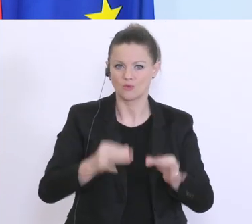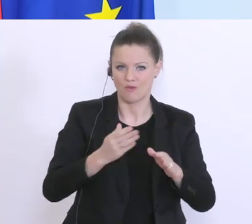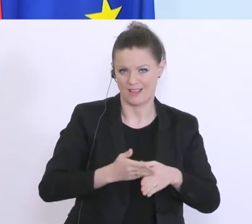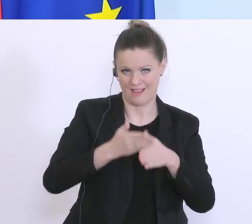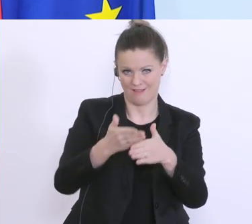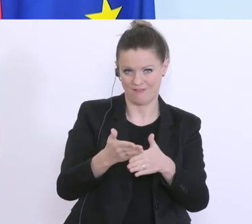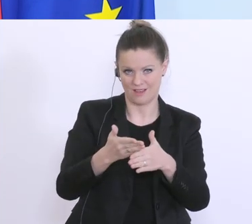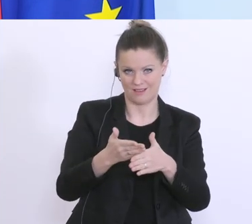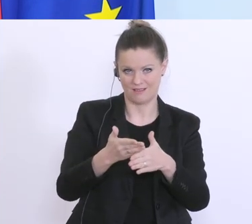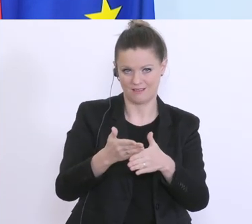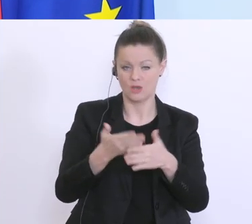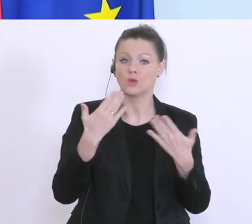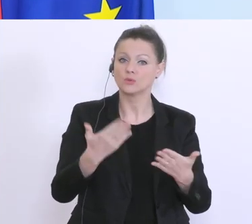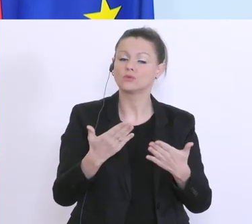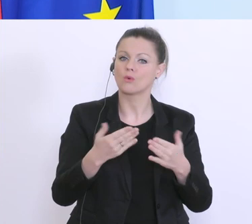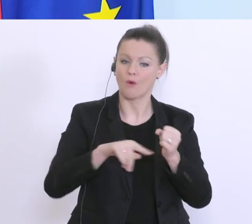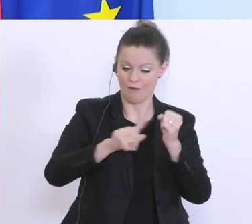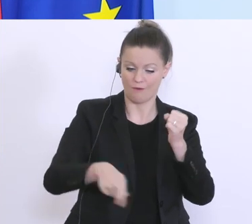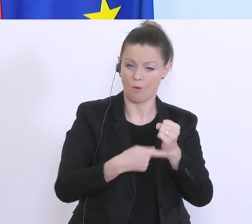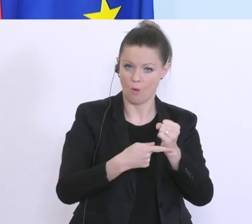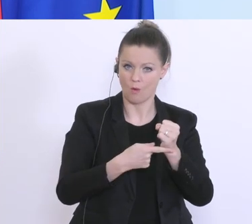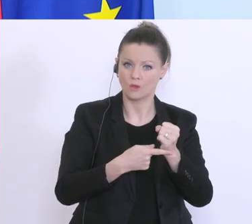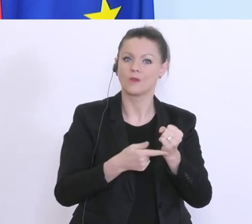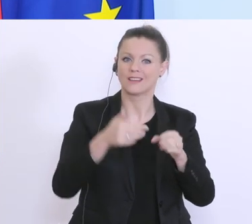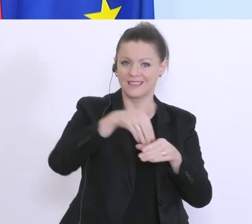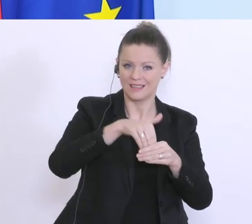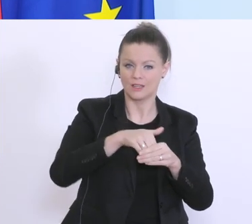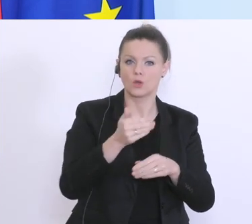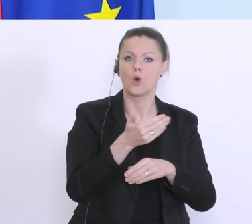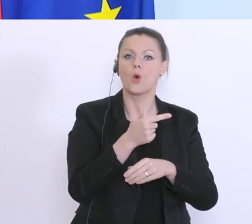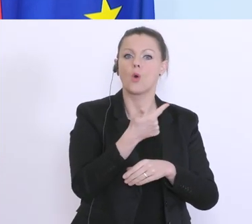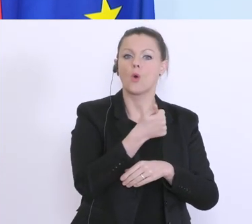aus diesem Bereich, aus diesem Fonds bereits 100 Millionen Euro zusätzlich ausgezahlt,